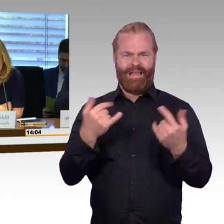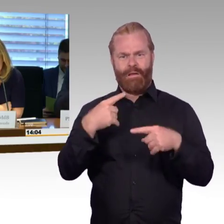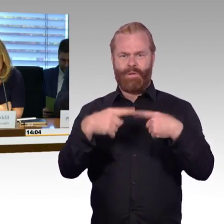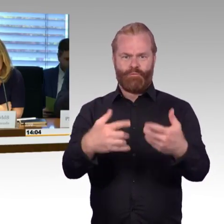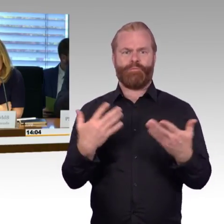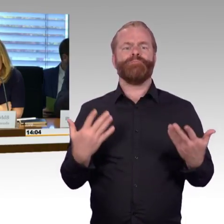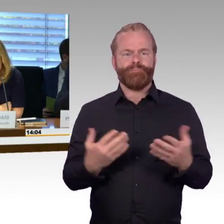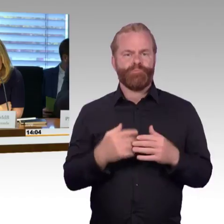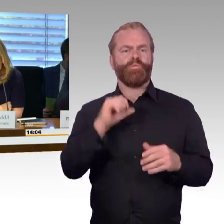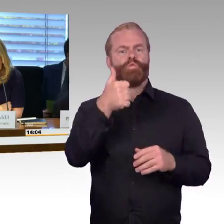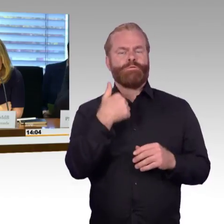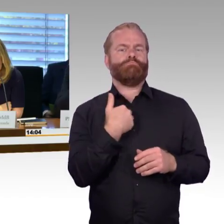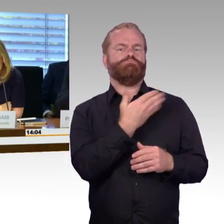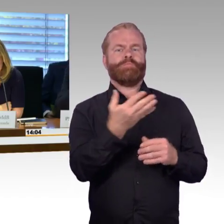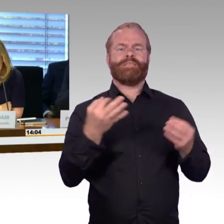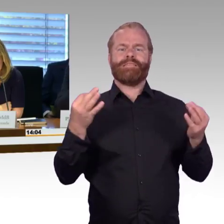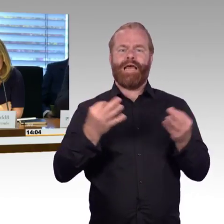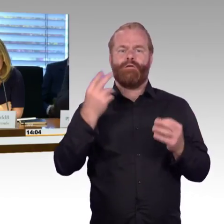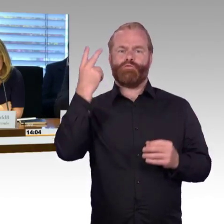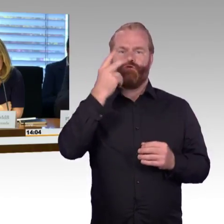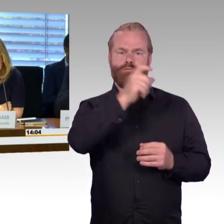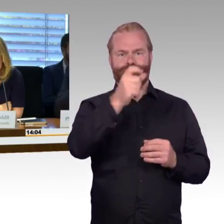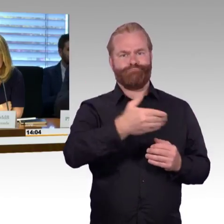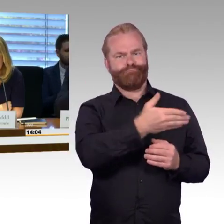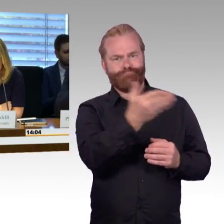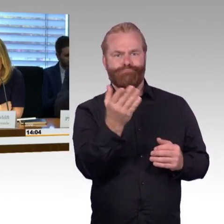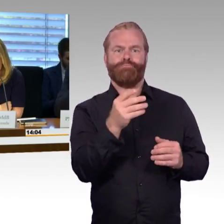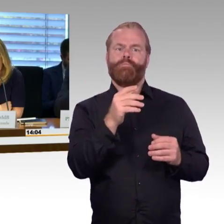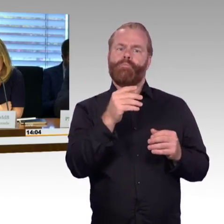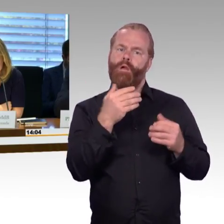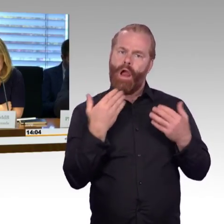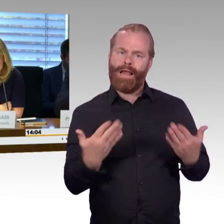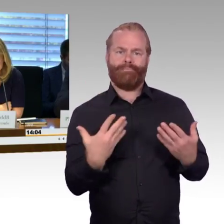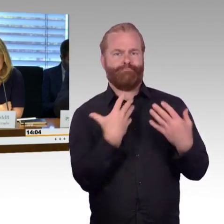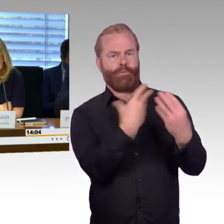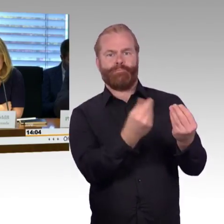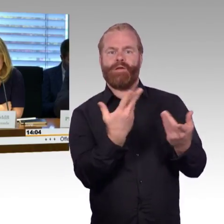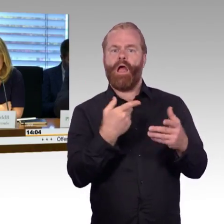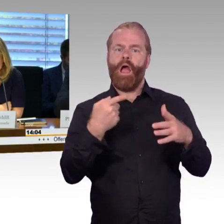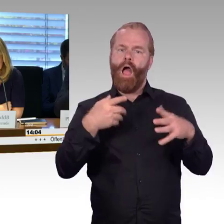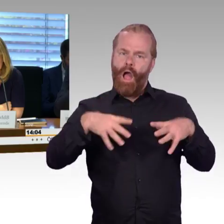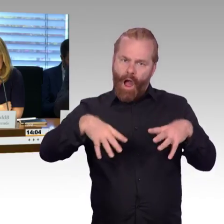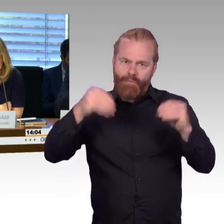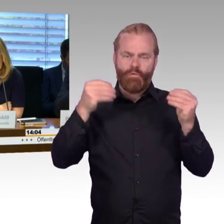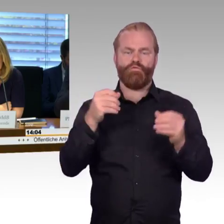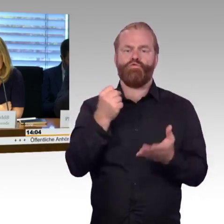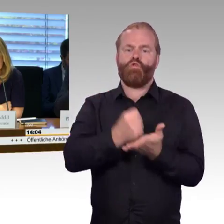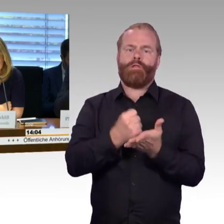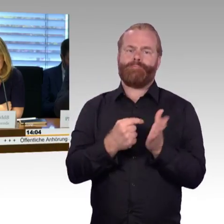In dieser Fragerunde können die Ausschussmitglieder, die sich zu Wort melden, bis zu zwei Fragen stellen. Die Fragesteller können außerdem in einer Fragerunde